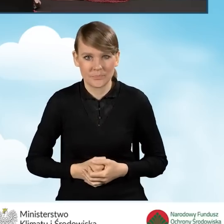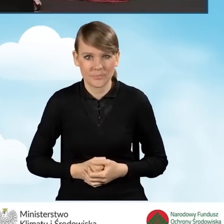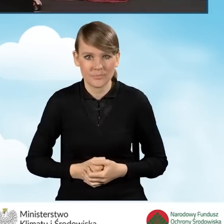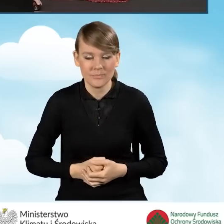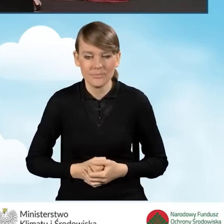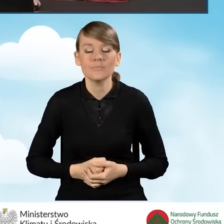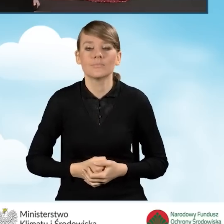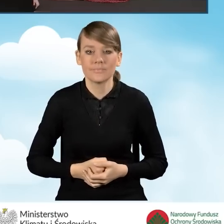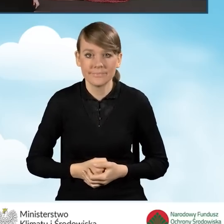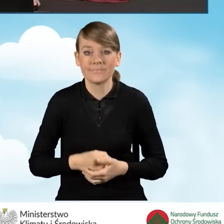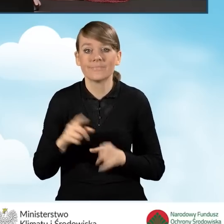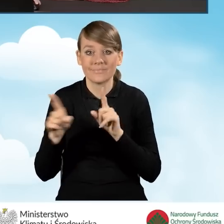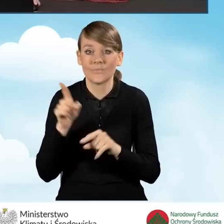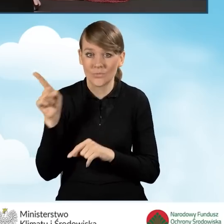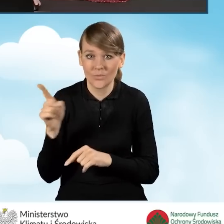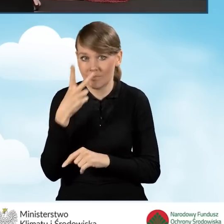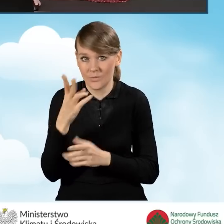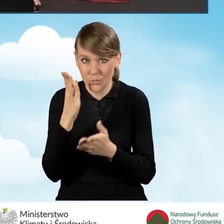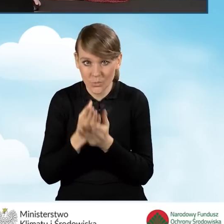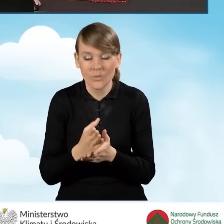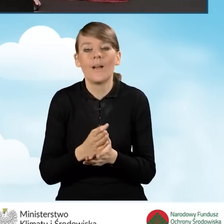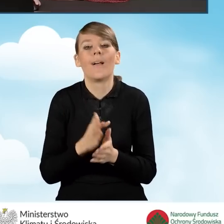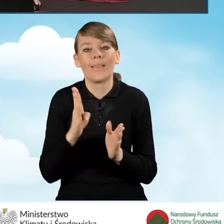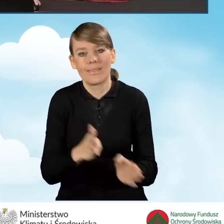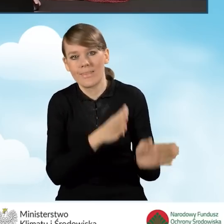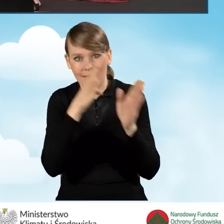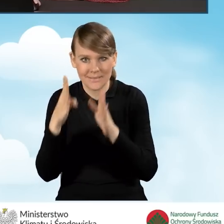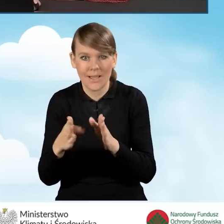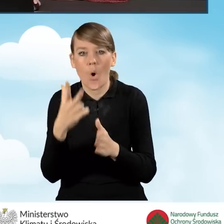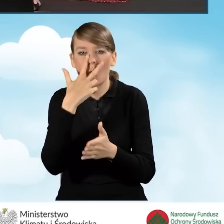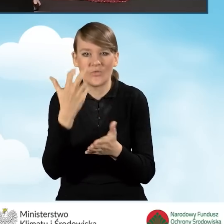A zatem po wyświetleniu tego pola możemy przejść do zakładki kolejnej. Oświadczenia.